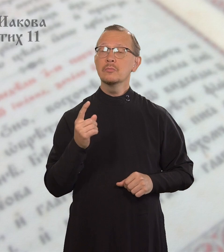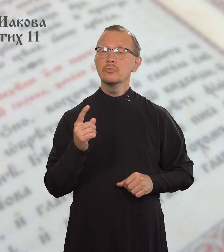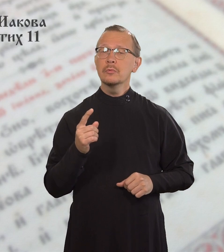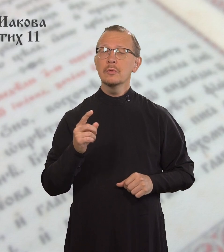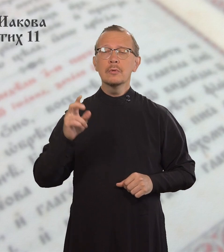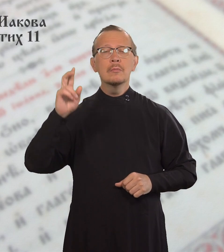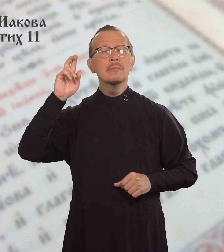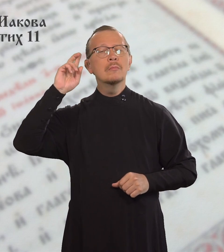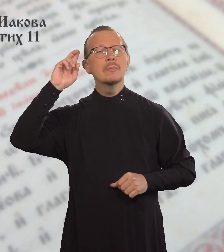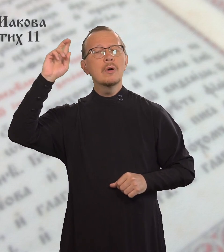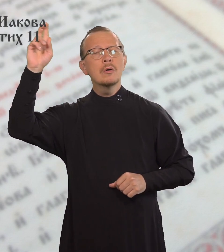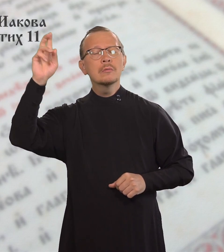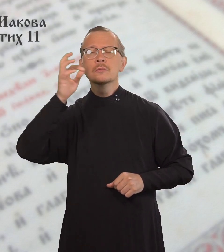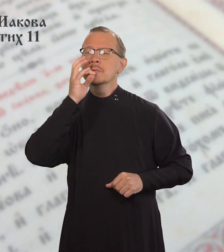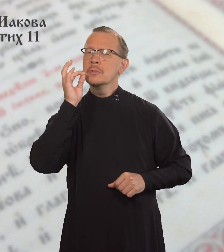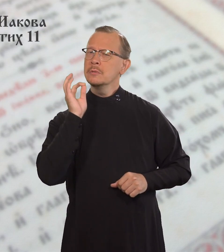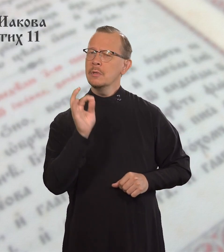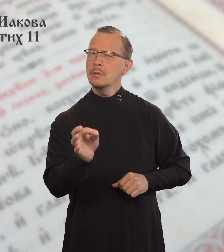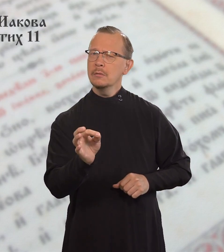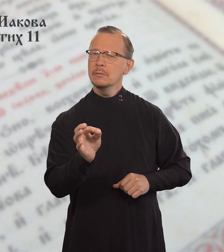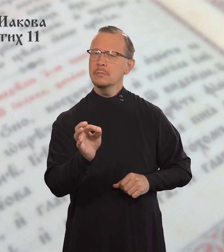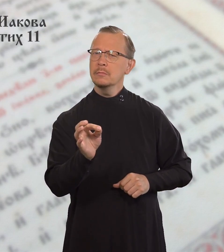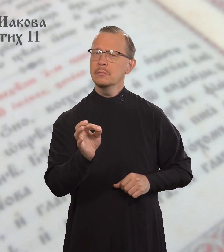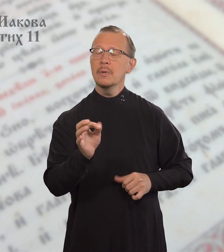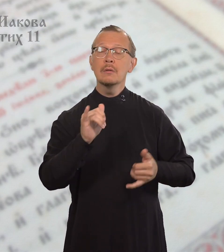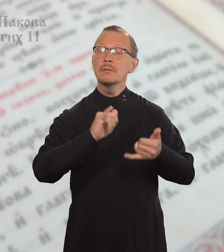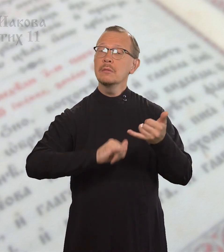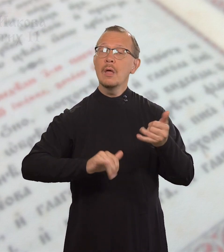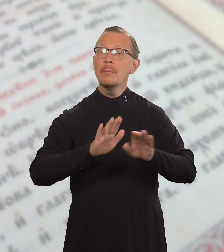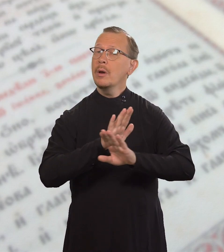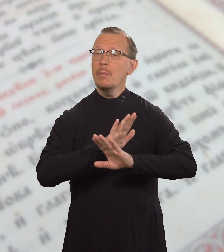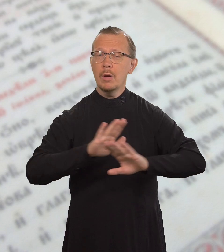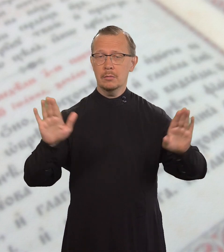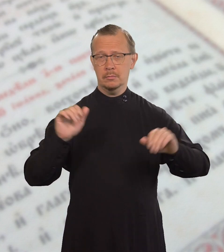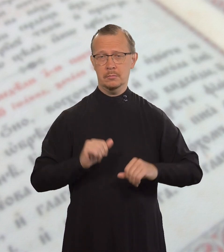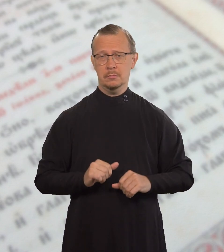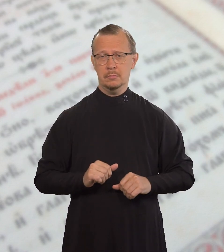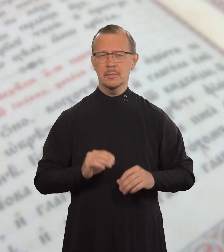Ведь Тот, Кто сказал: «Не прелюбодействуй»,